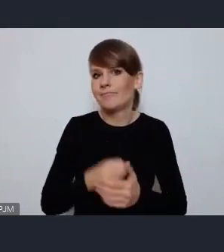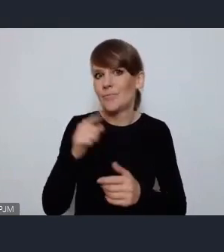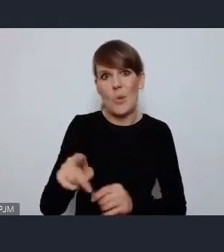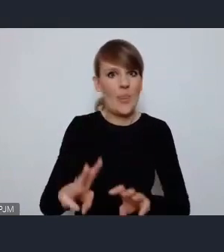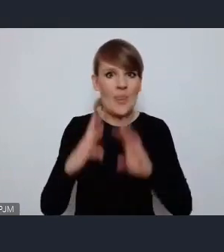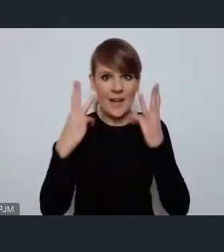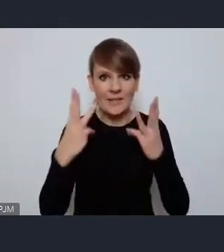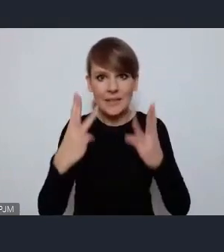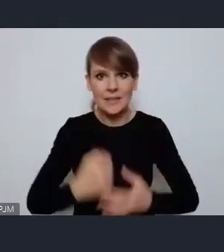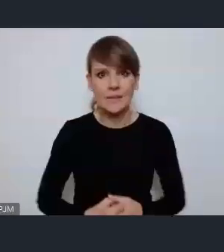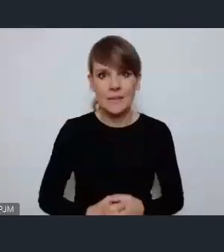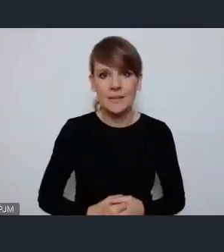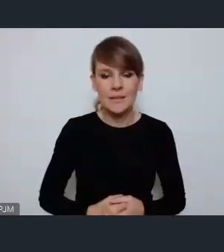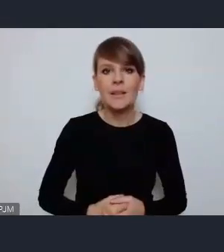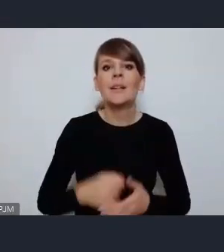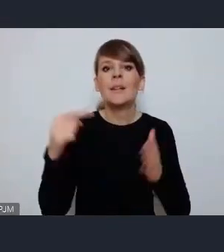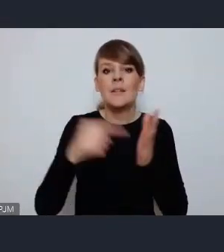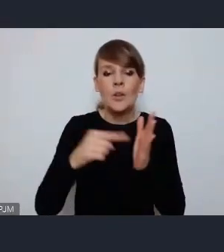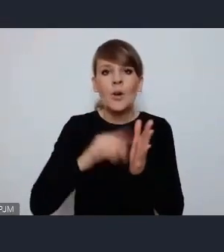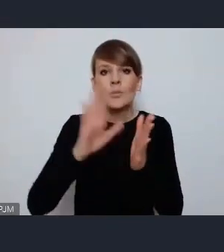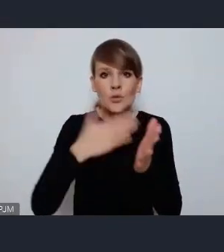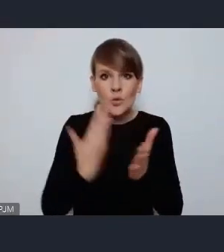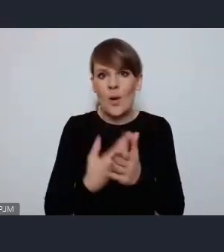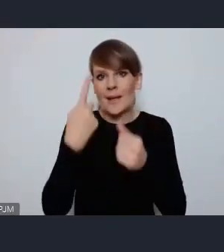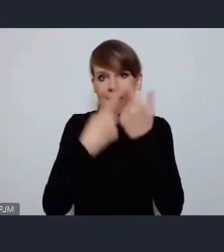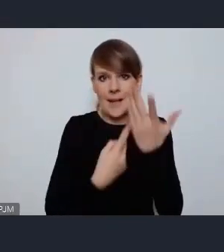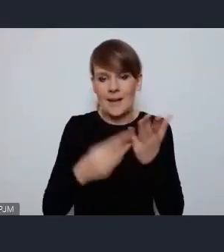To jest przykład zaledwie kilku praktyk które w Ostrowie stosujemy